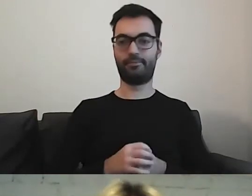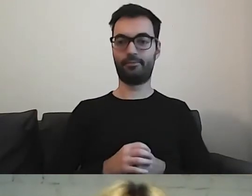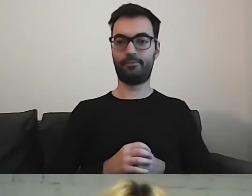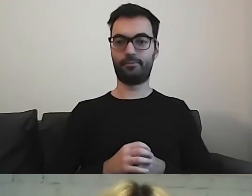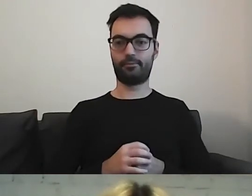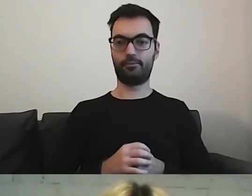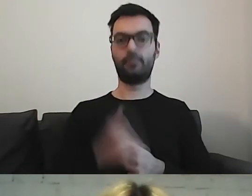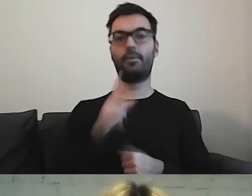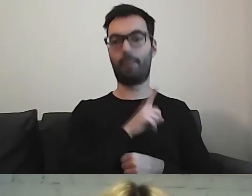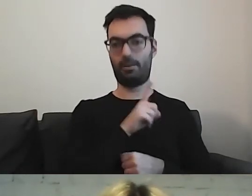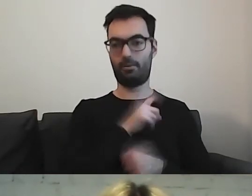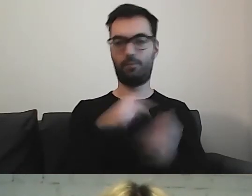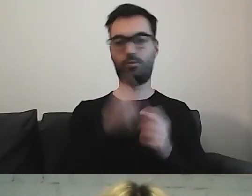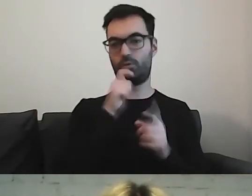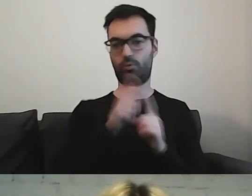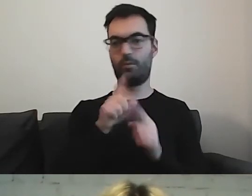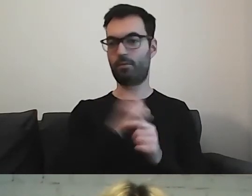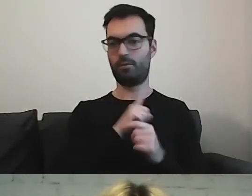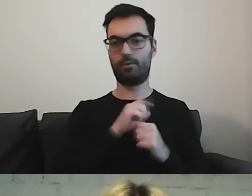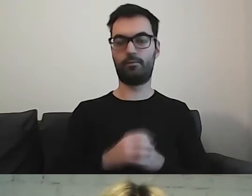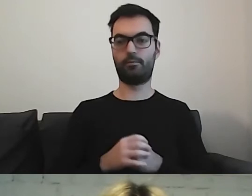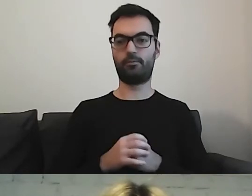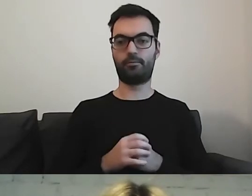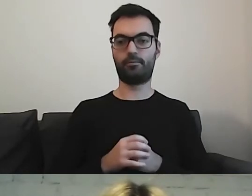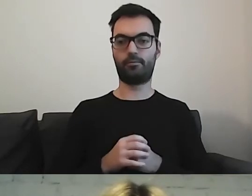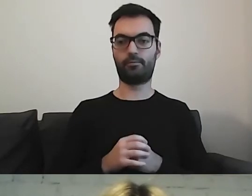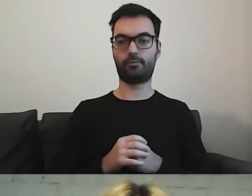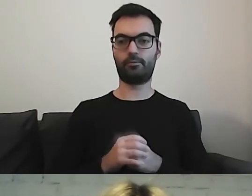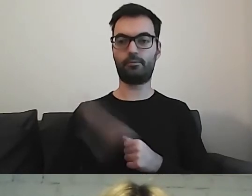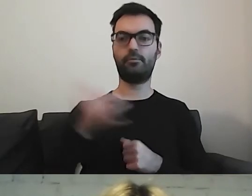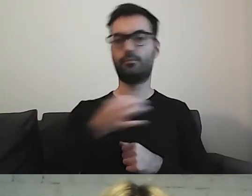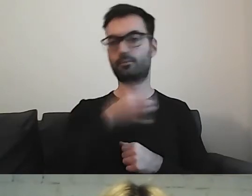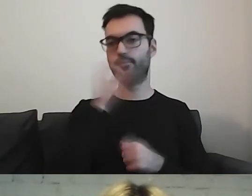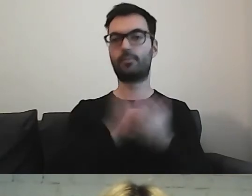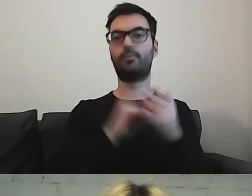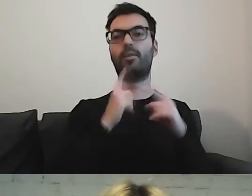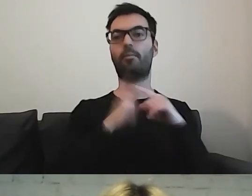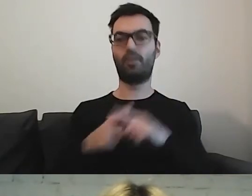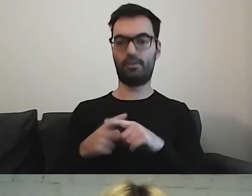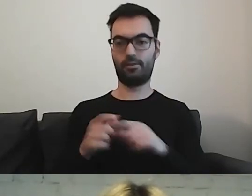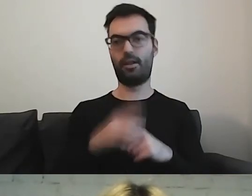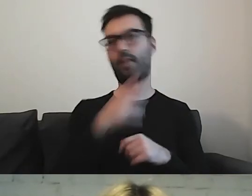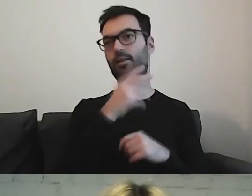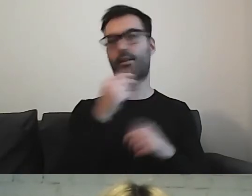Więc pilnujemy się z tymi wyrazami. Zawsze lepiej pisać pozytywnie niż negatywnie.